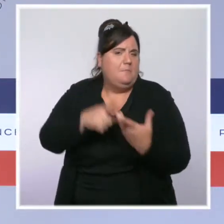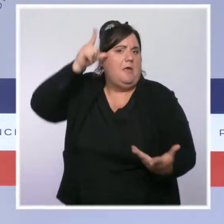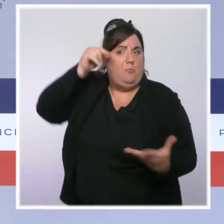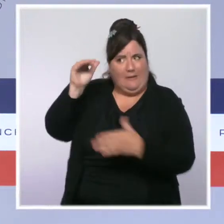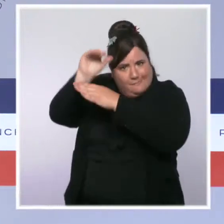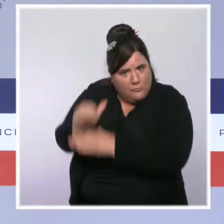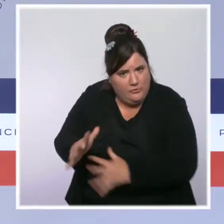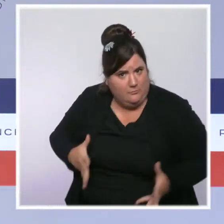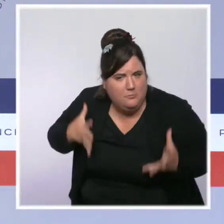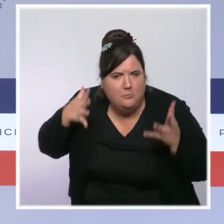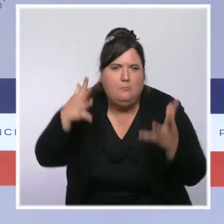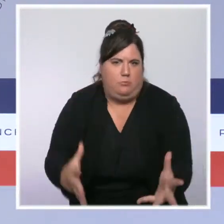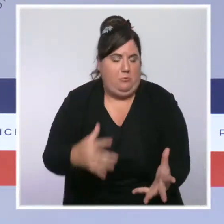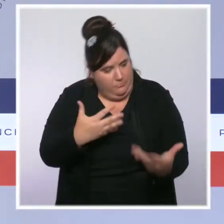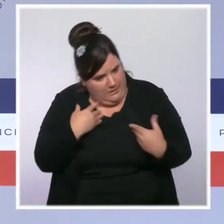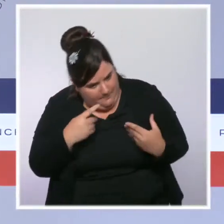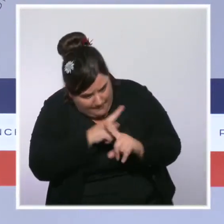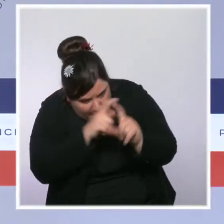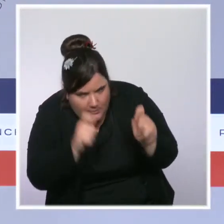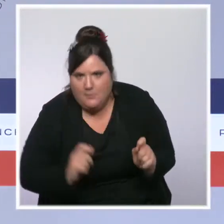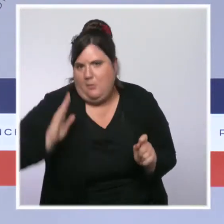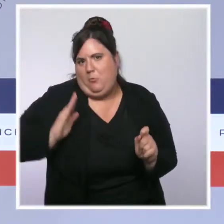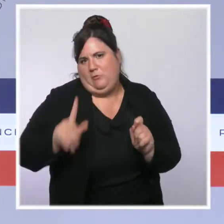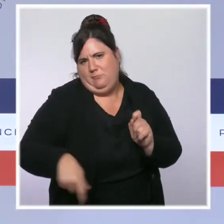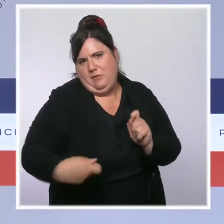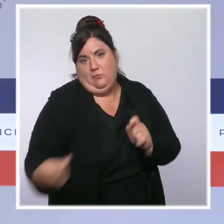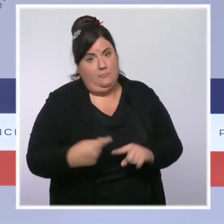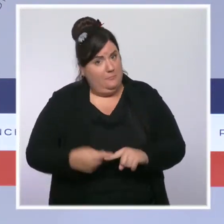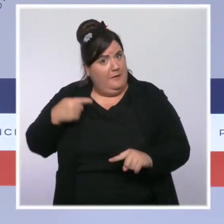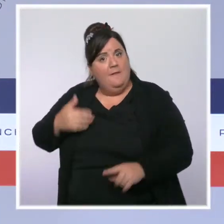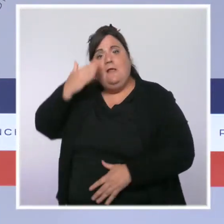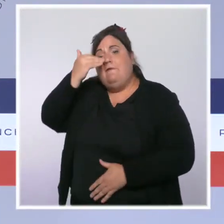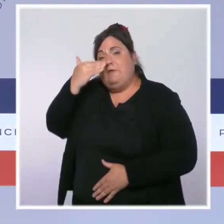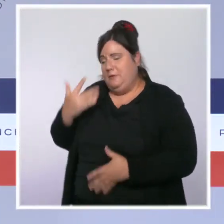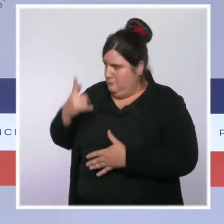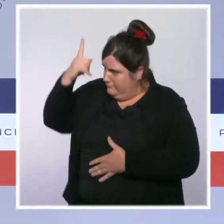C'est pour cette raison que le président de la République avait lancé en février dernier le Beauvau de la sécurité.